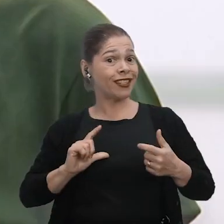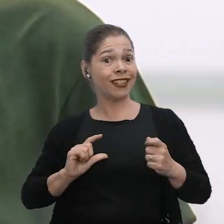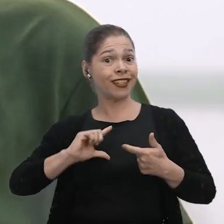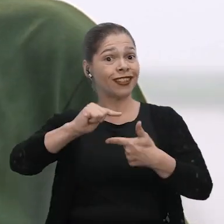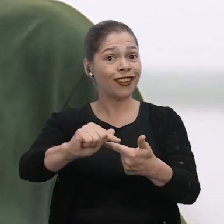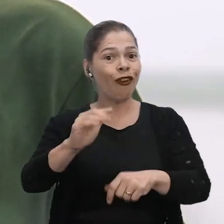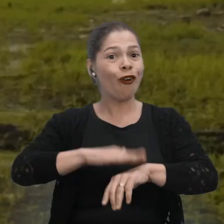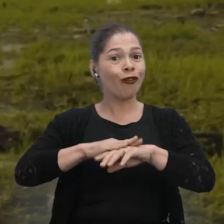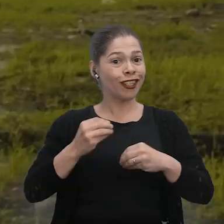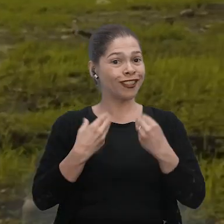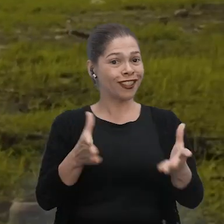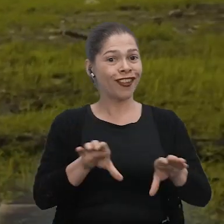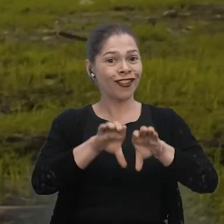oferecida nas nossas comunidades.